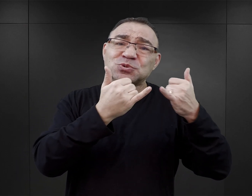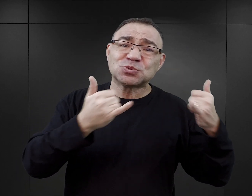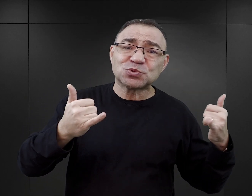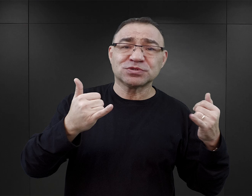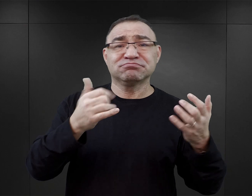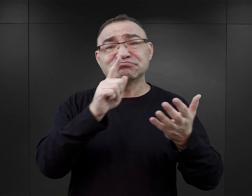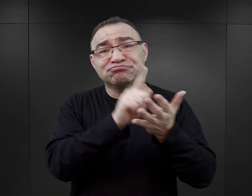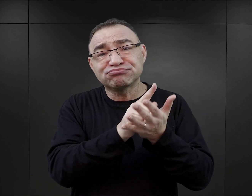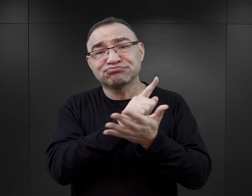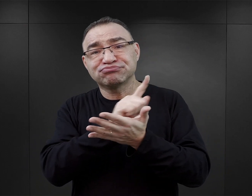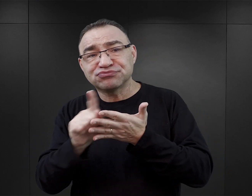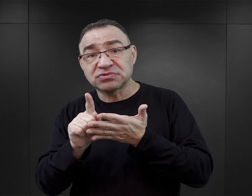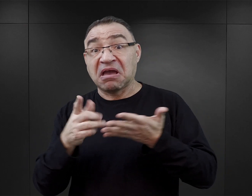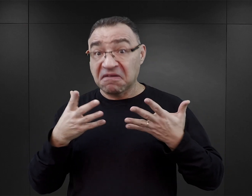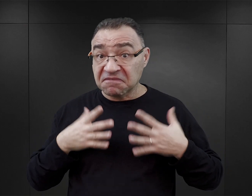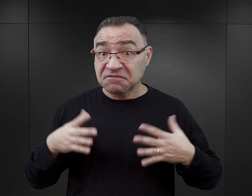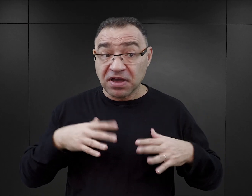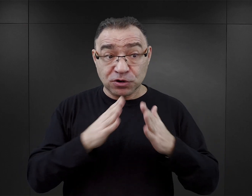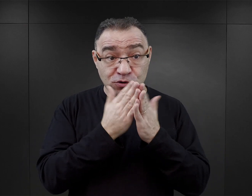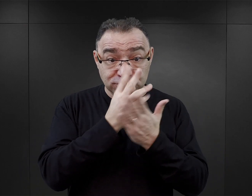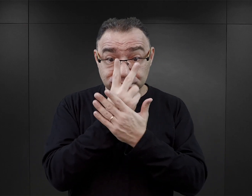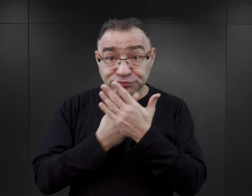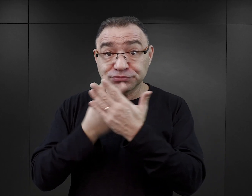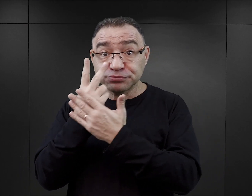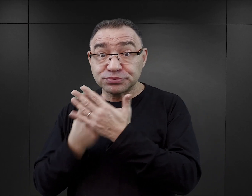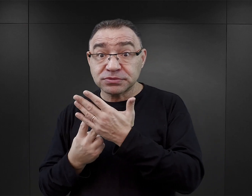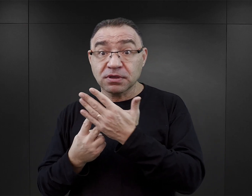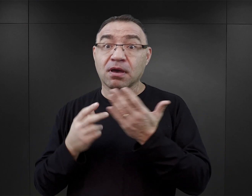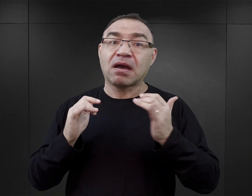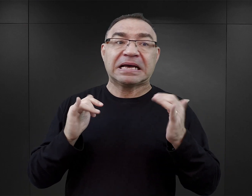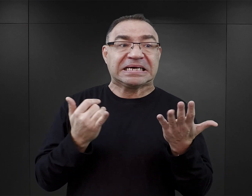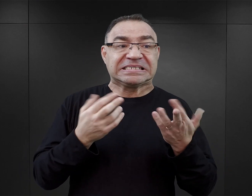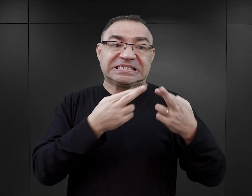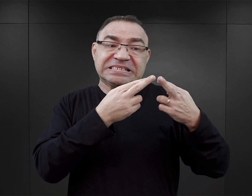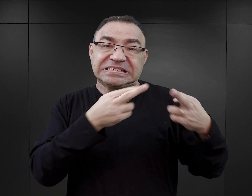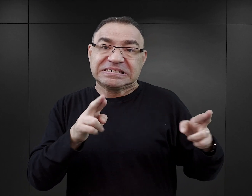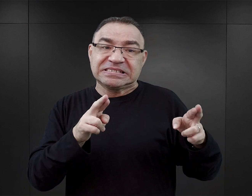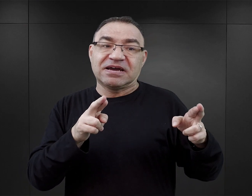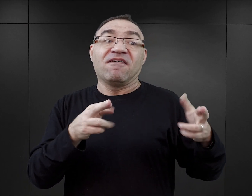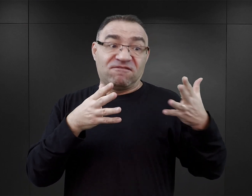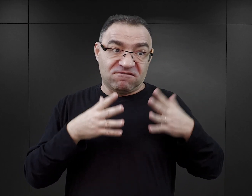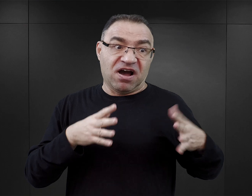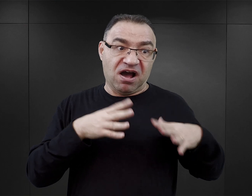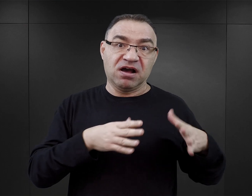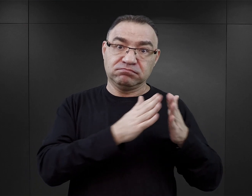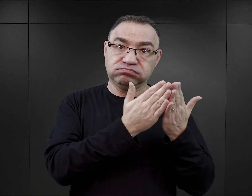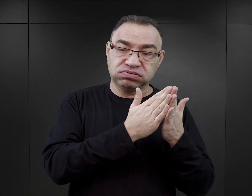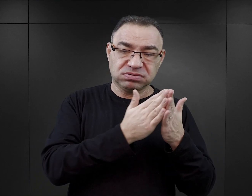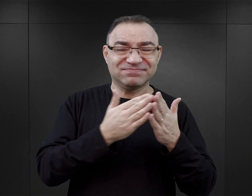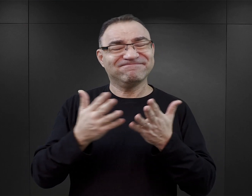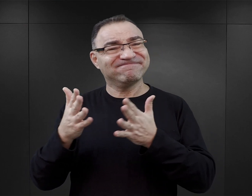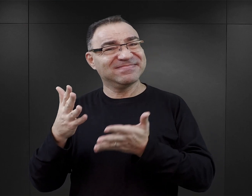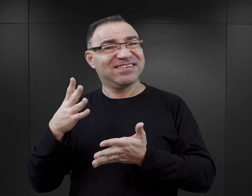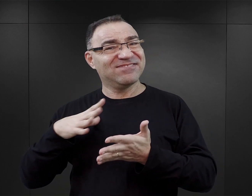O tym, czy warto sięgać po te książki oraz jak odróżnić literaturę wartościową od tej mniej wartościowej